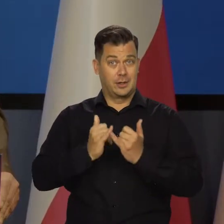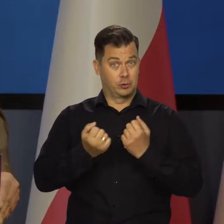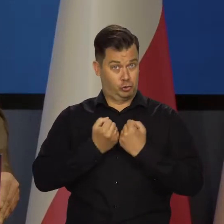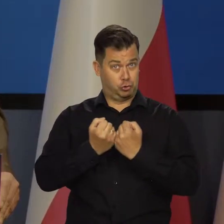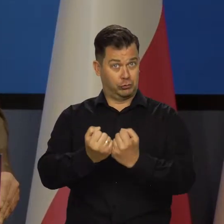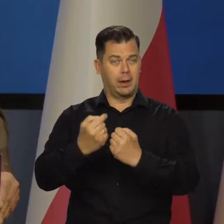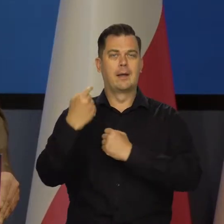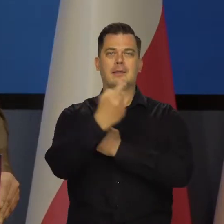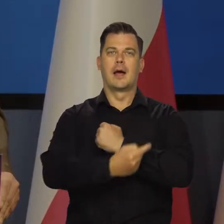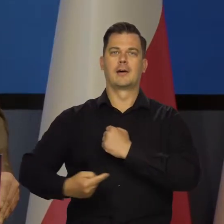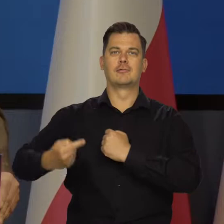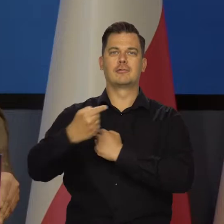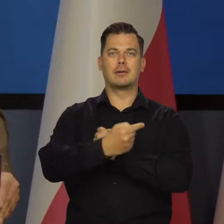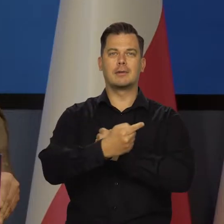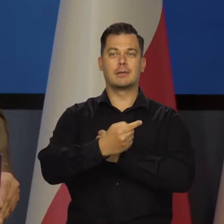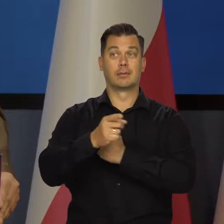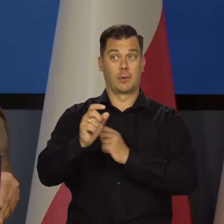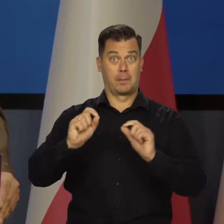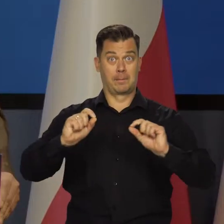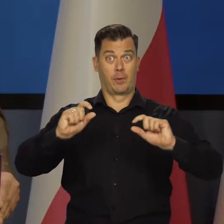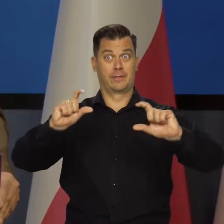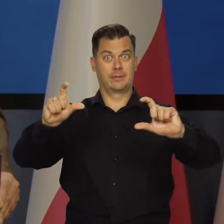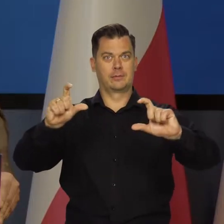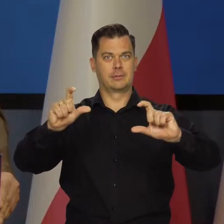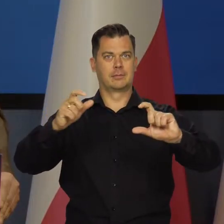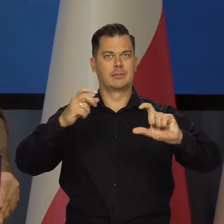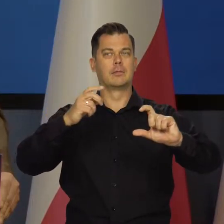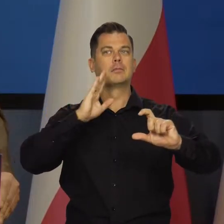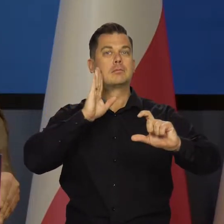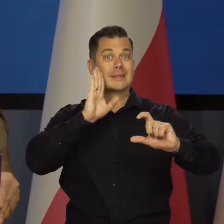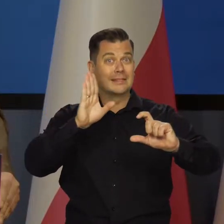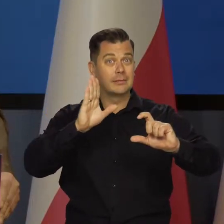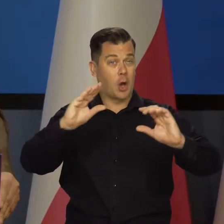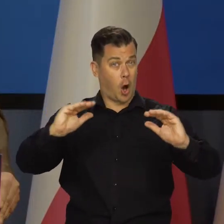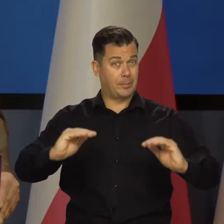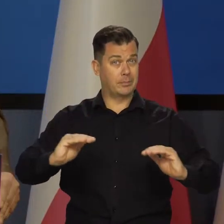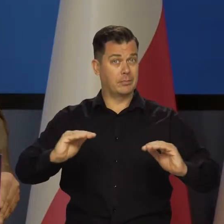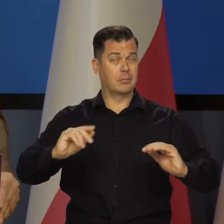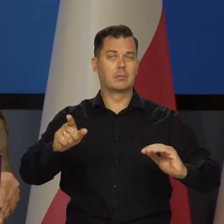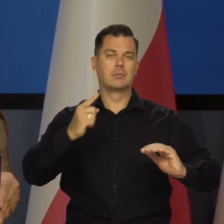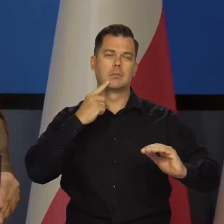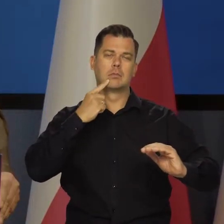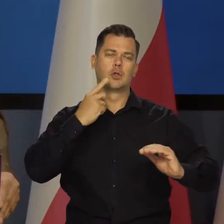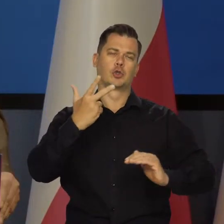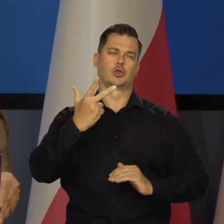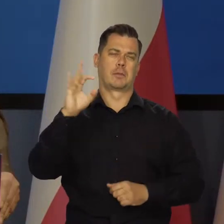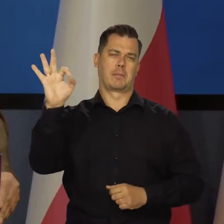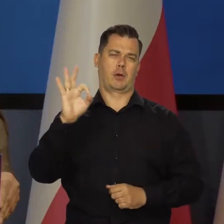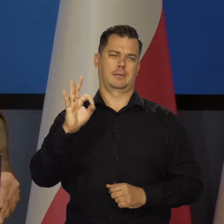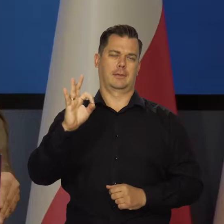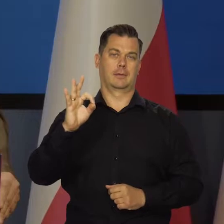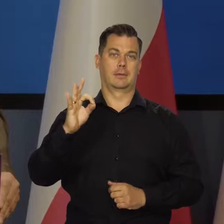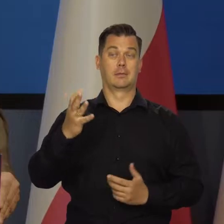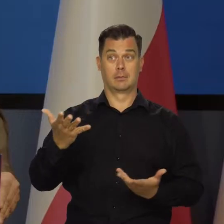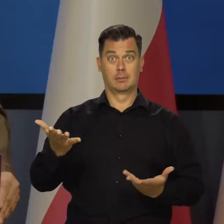Gdyby udało się utrzymać tarczę, gdyby się udało nie podwyższać cen regulowanych, to inflacja w przyszłym roku zejdzie na koniec roku w pobliże 3 proc.,